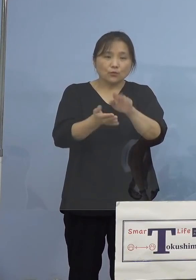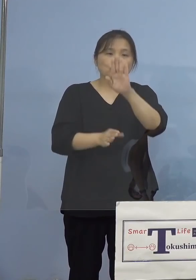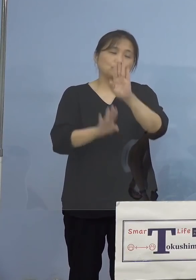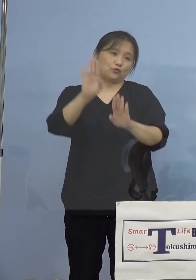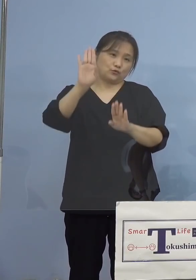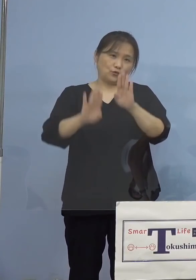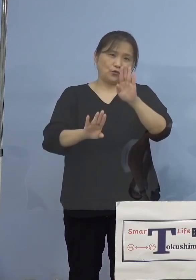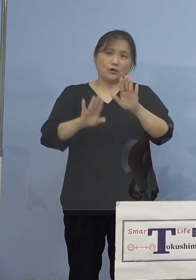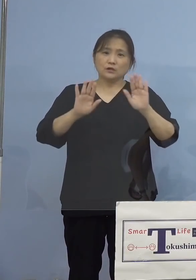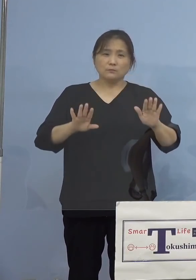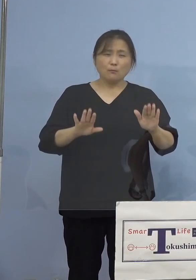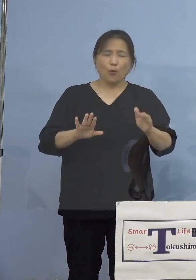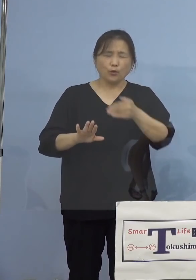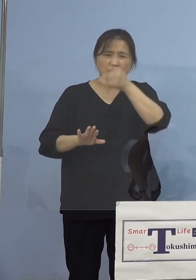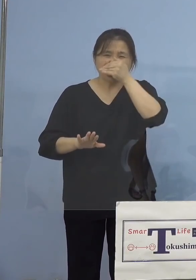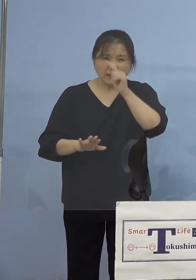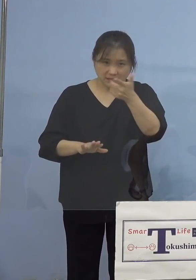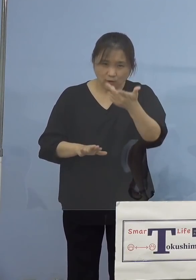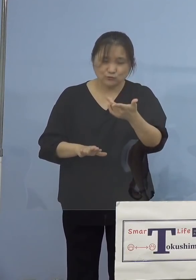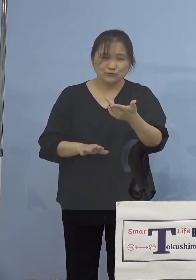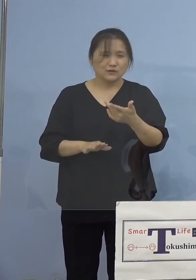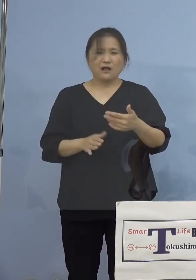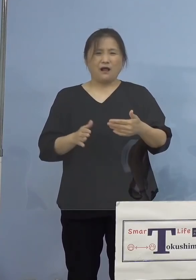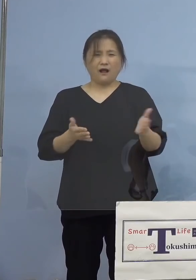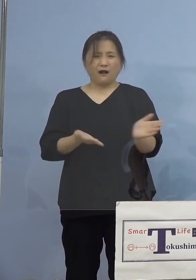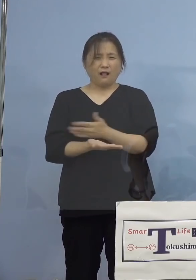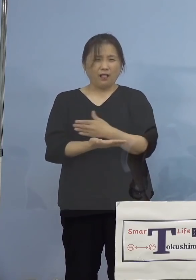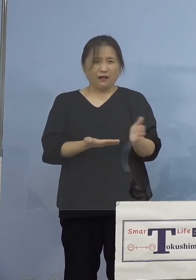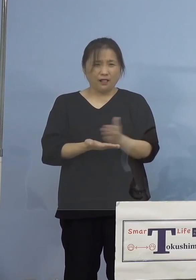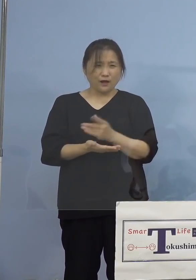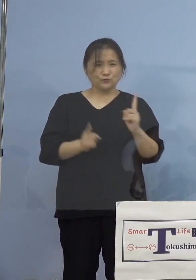もういっぱいなんじゃないの あるいは全然もうガラガラなんていうね